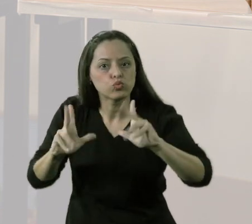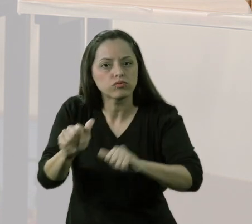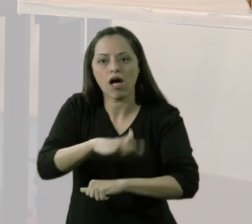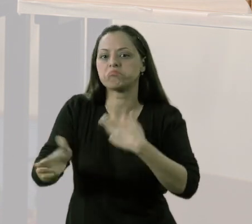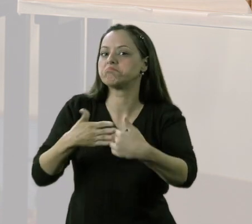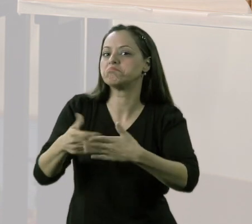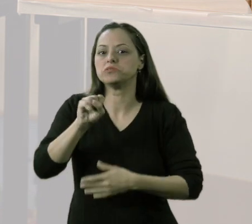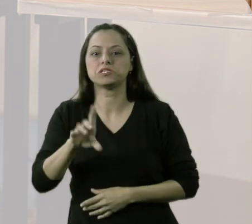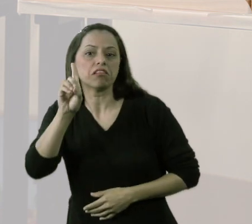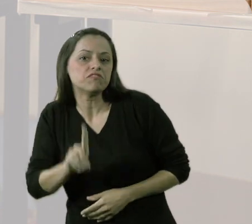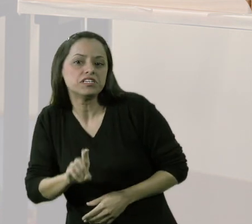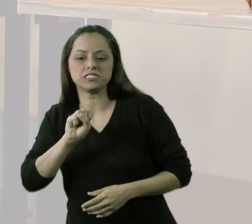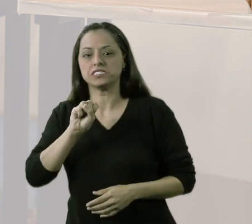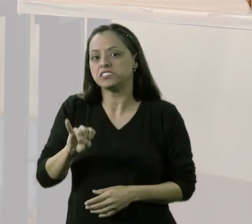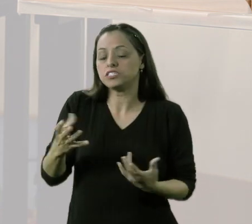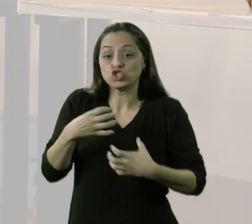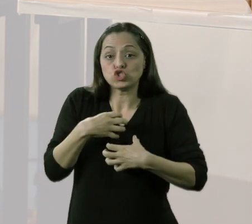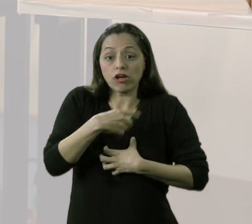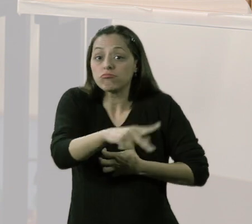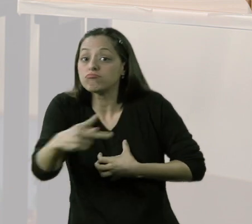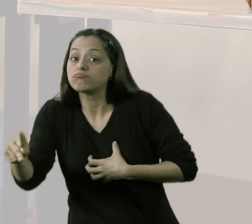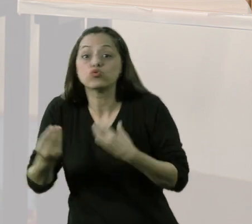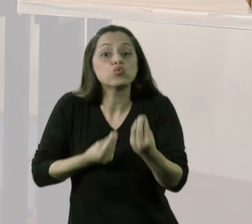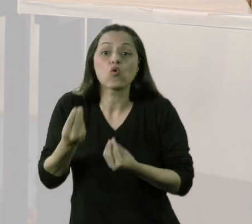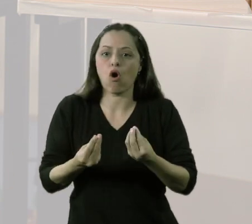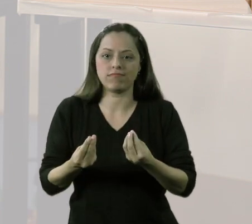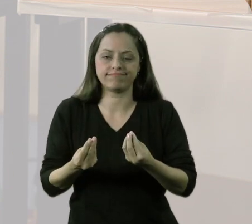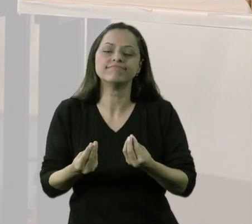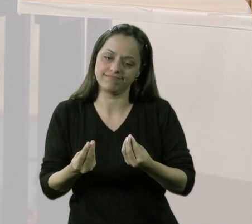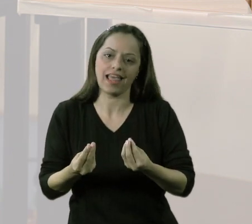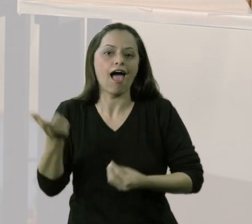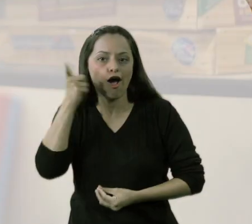independente da deficiência ou independente até da sua forma de ser.